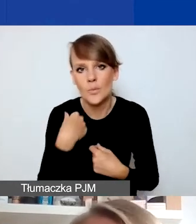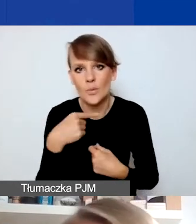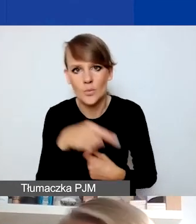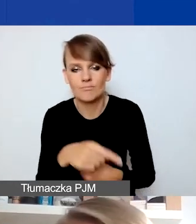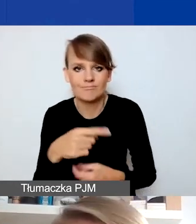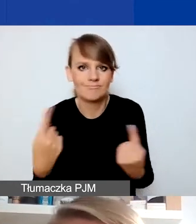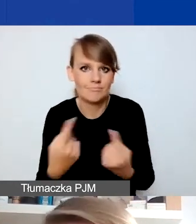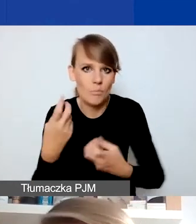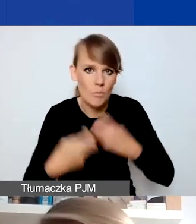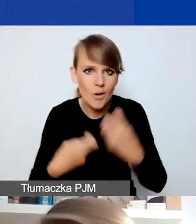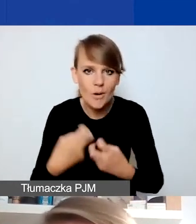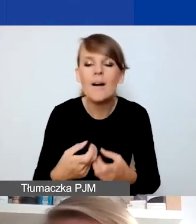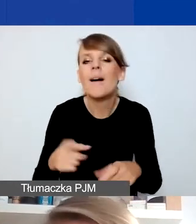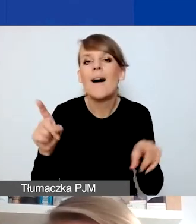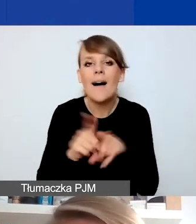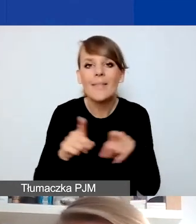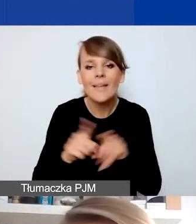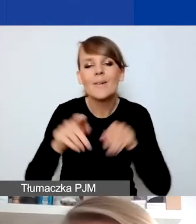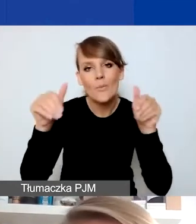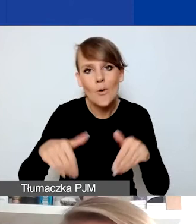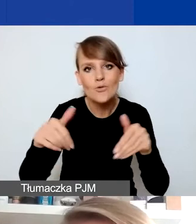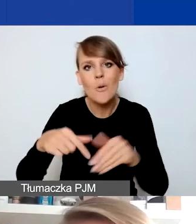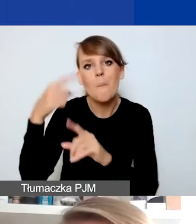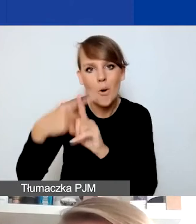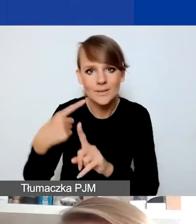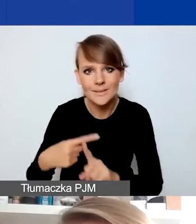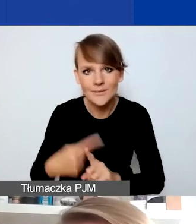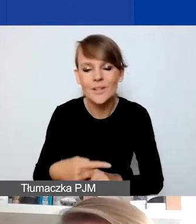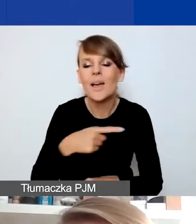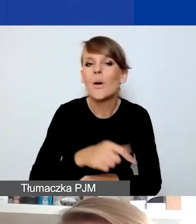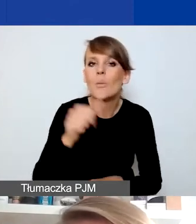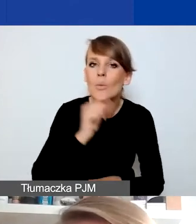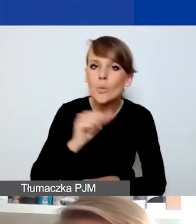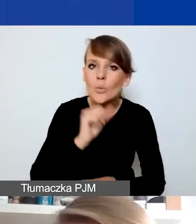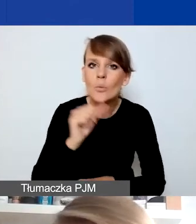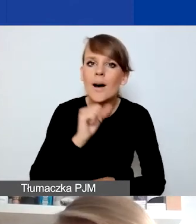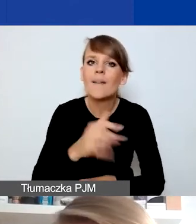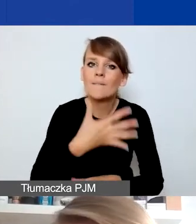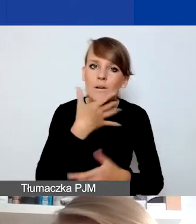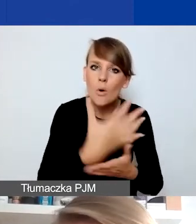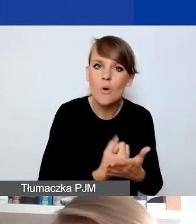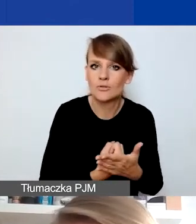ale może być też, w pozytywnym sensie, próbą wykorzystania tej sytuacji